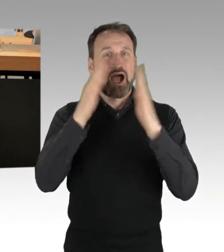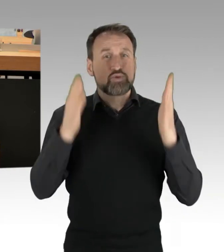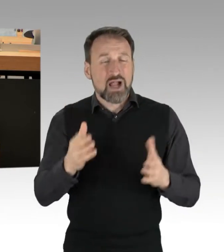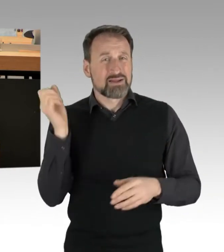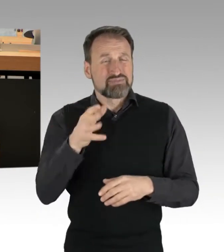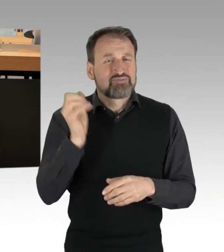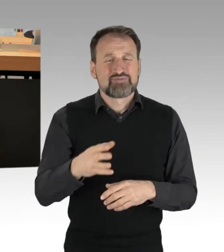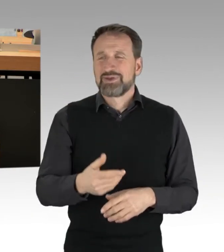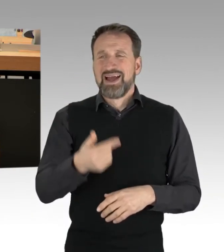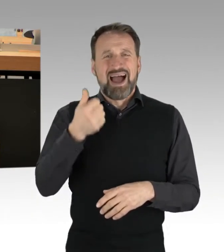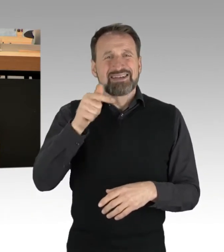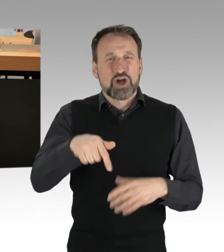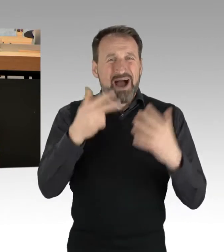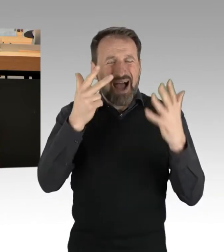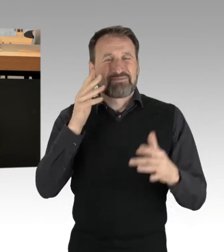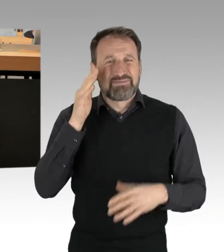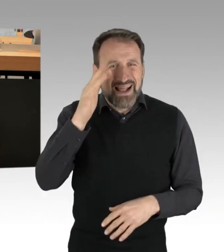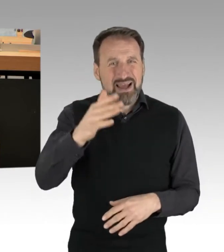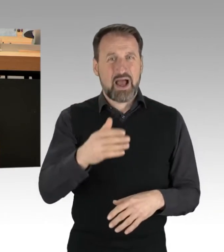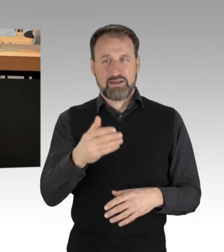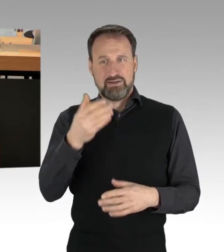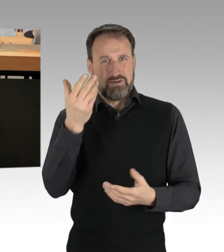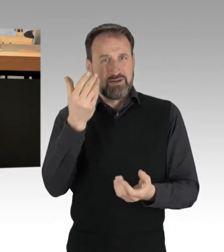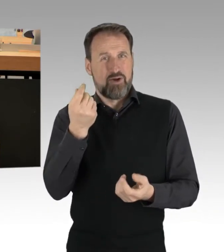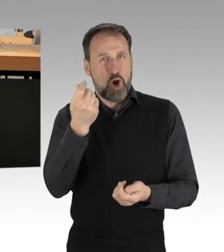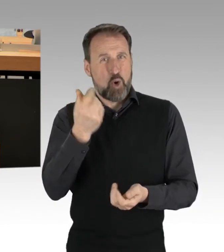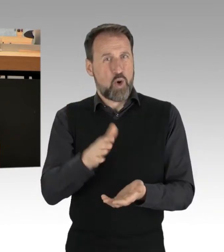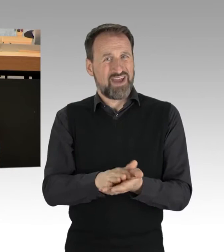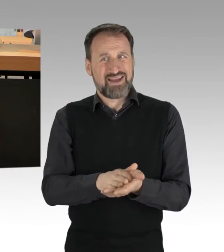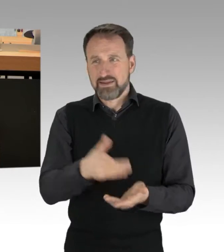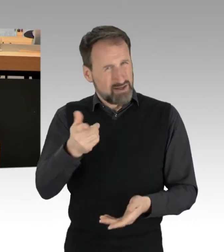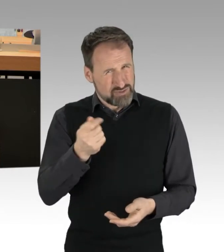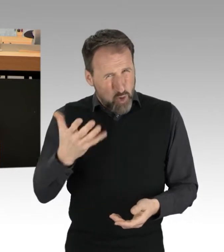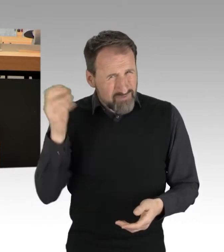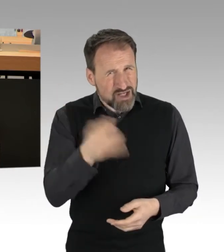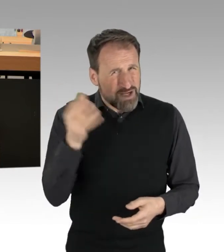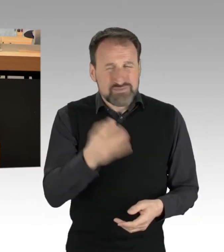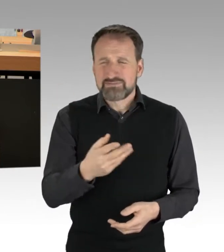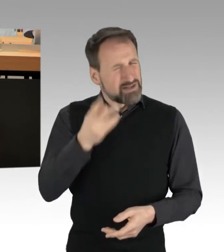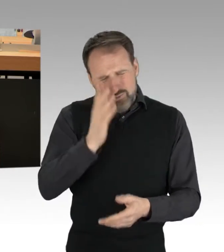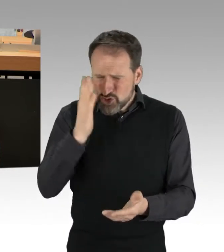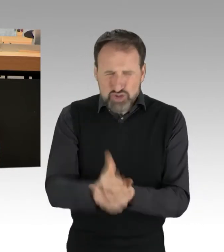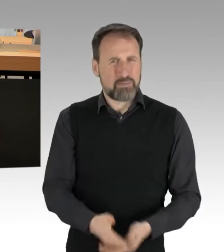Es liegt an uns als PolitikerInnen, das zu ändern. Berlin nimmt Dank Rot-Grün-Rot mit der Ernährungs-Strategie